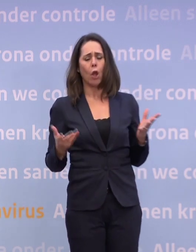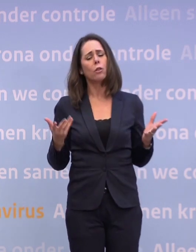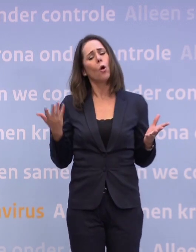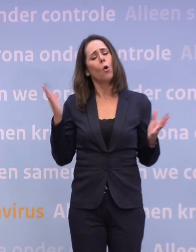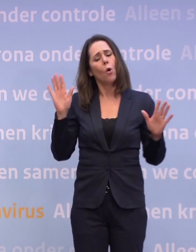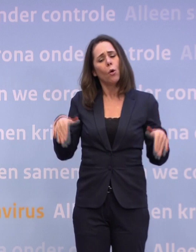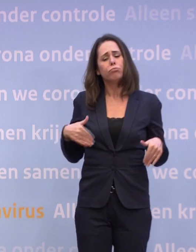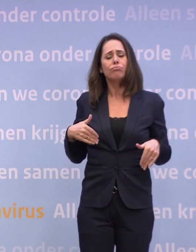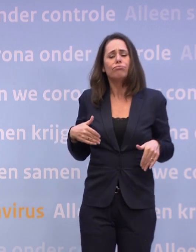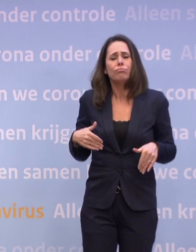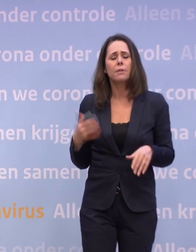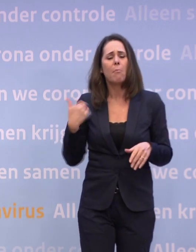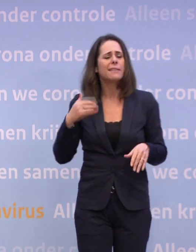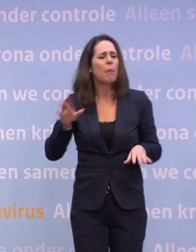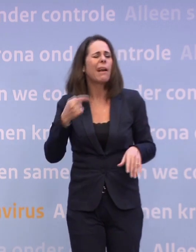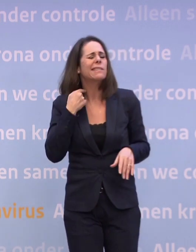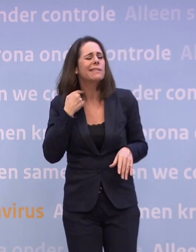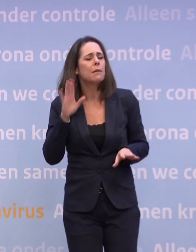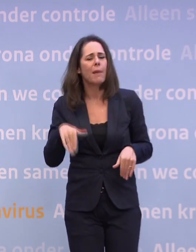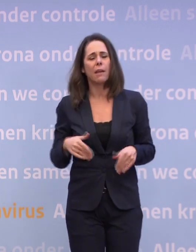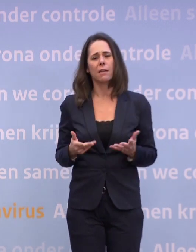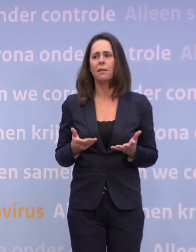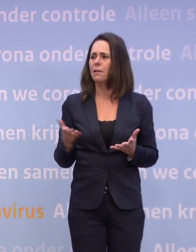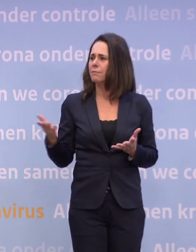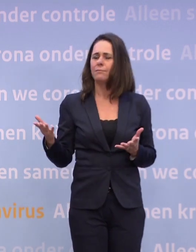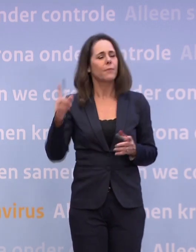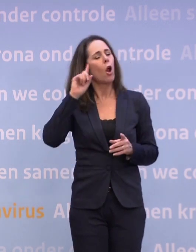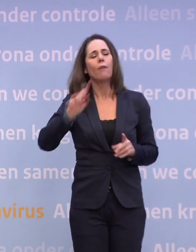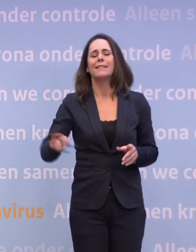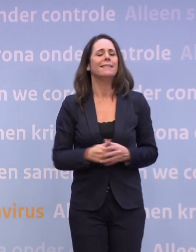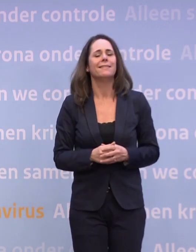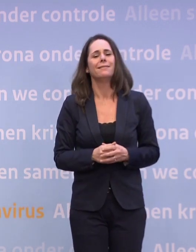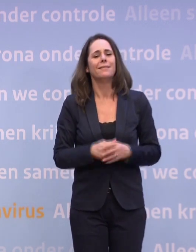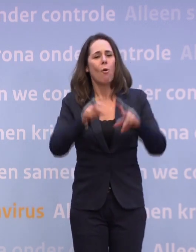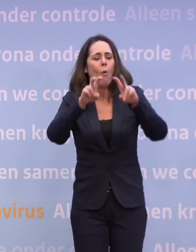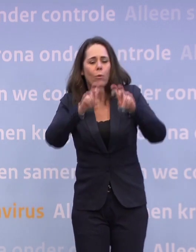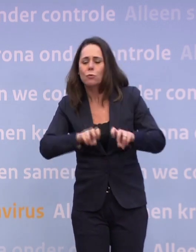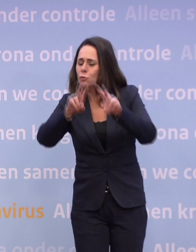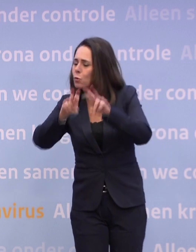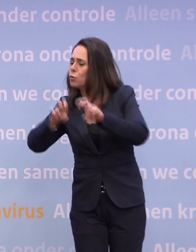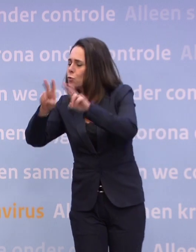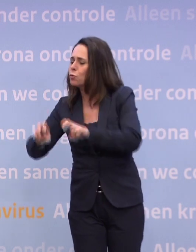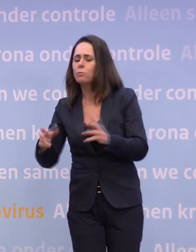Nee. -En Rutte vertellen, het zal wel. Helemaal niet. Want uit al die onderzoeken die we doen, blijkt... ...dat nog steeds het overgrote deel van de mensen snapt...